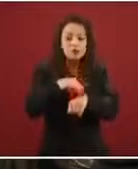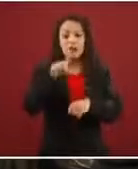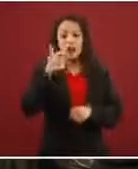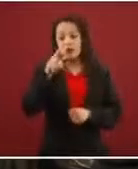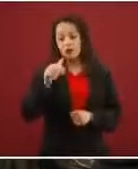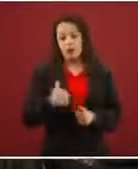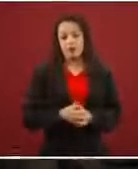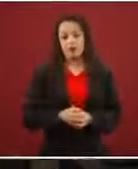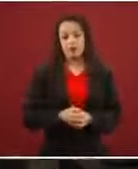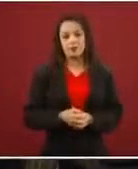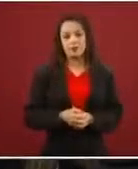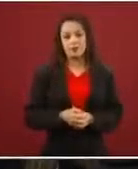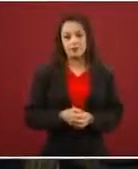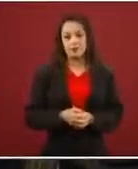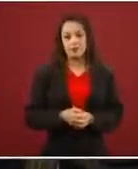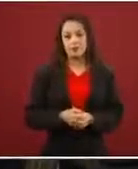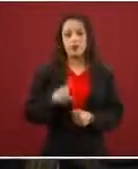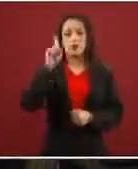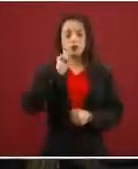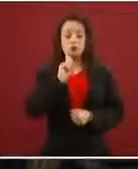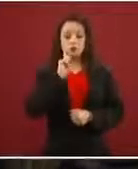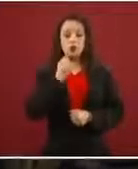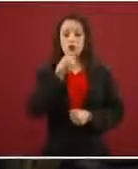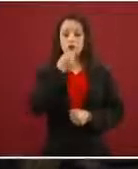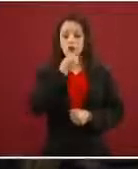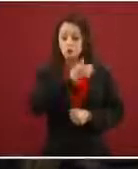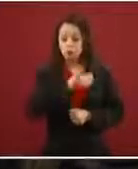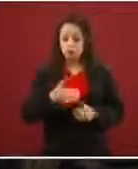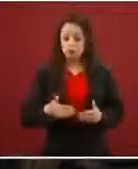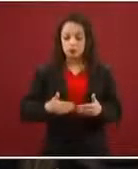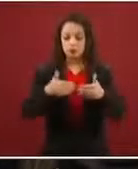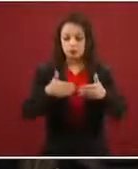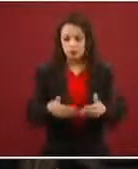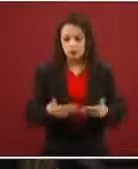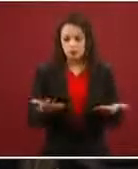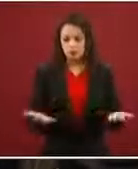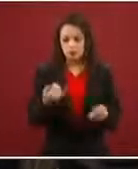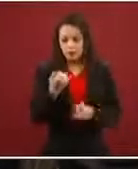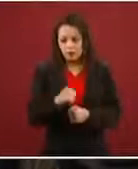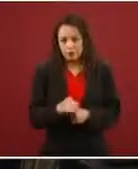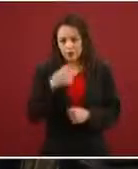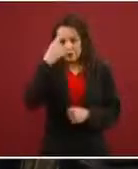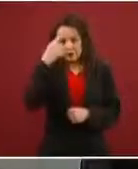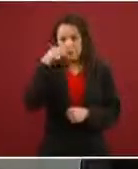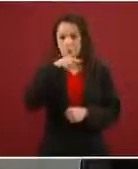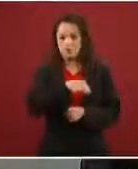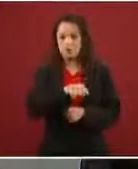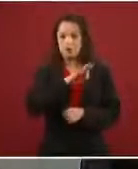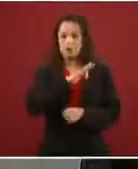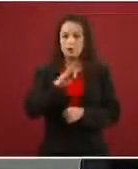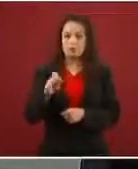‘Pónganse adelante las mujeres y los niños para confrontar a la Guardia’. ¿Por qué?